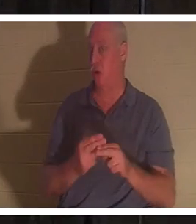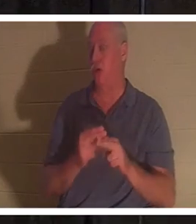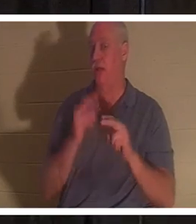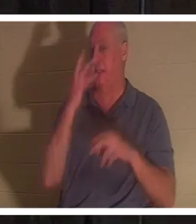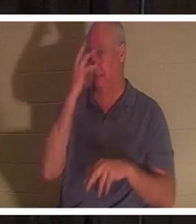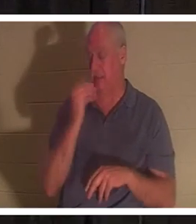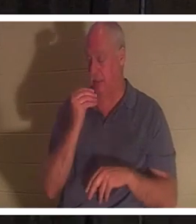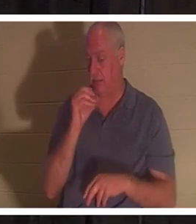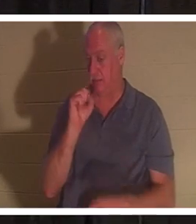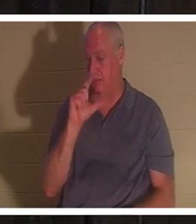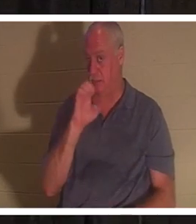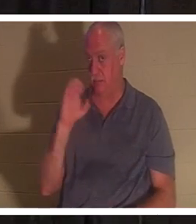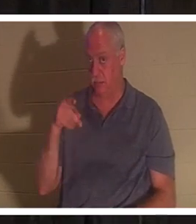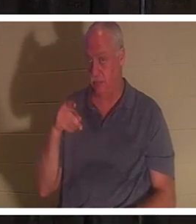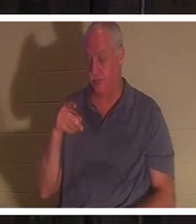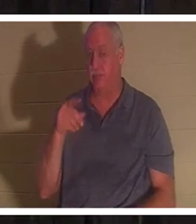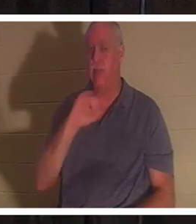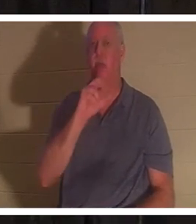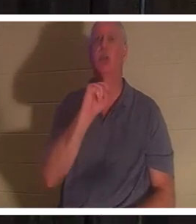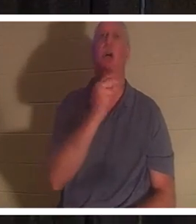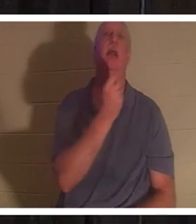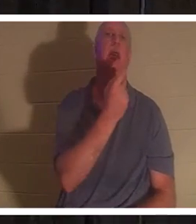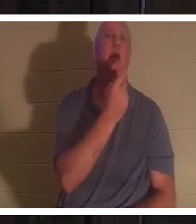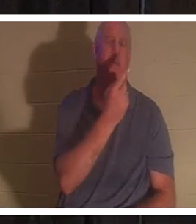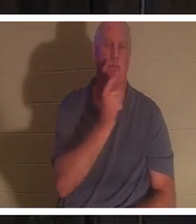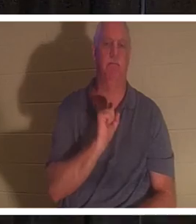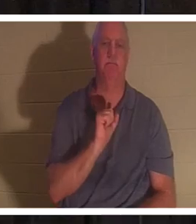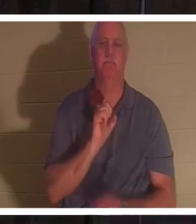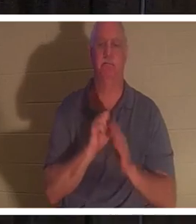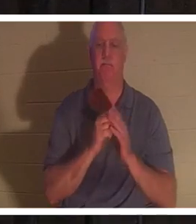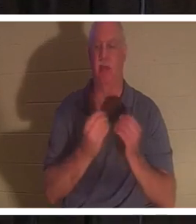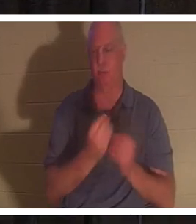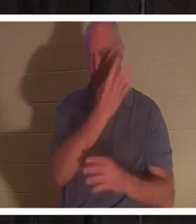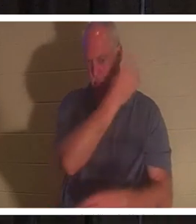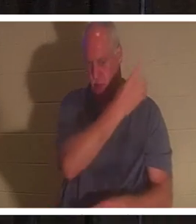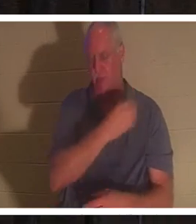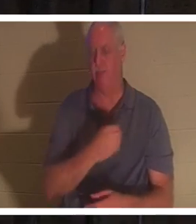ヨハネ 11 章を見てください。でも、パワーポイントにもありますので、検索したくない方は、